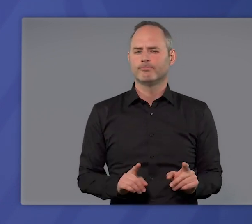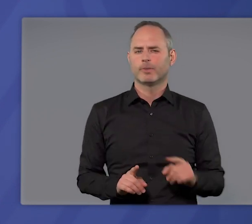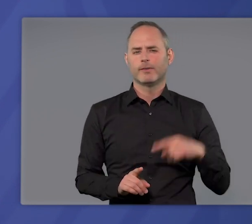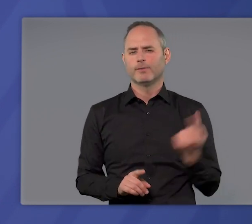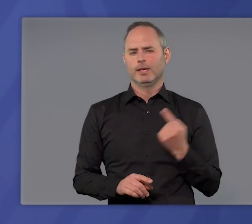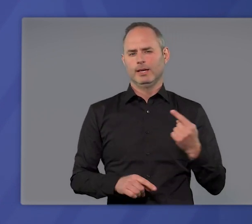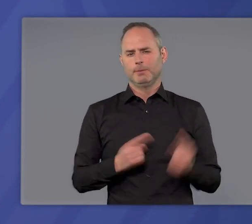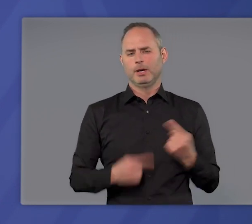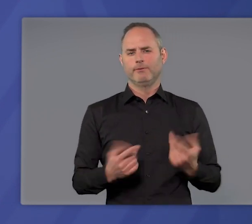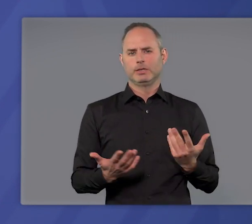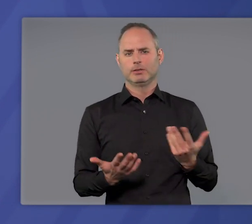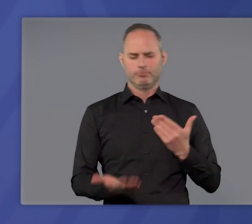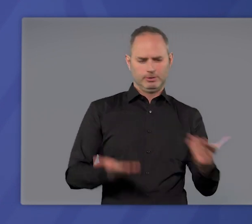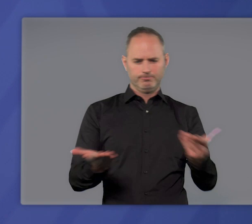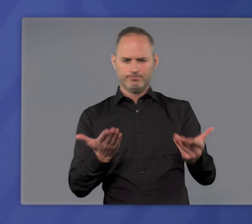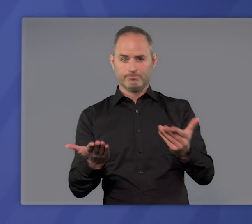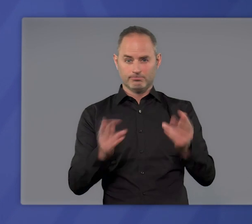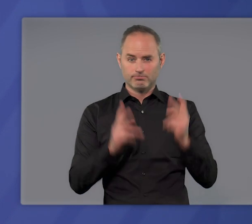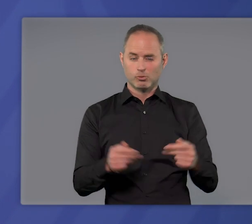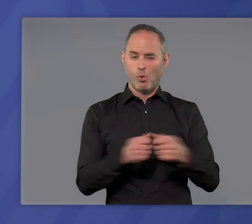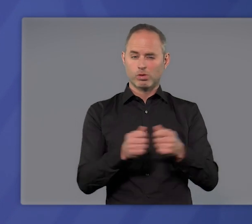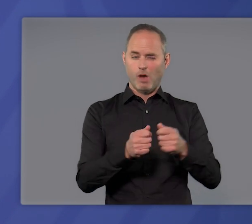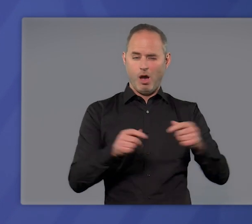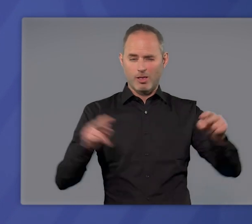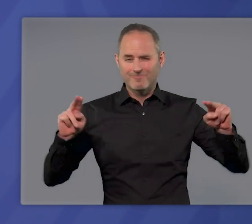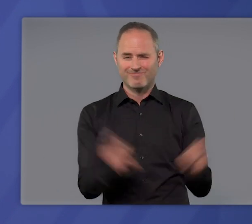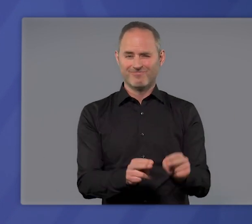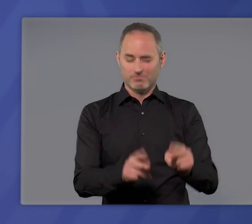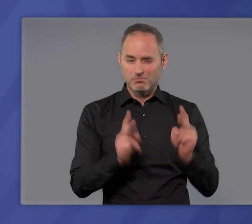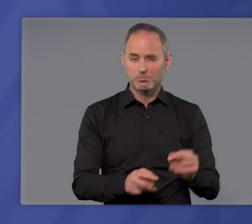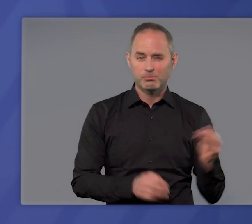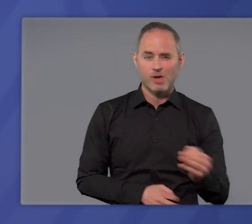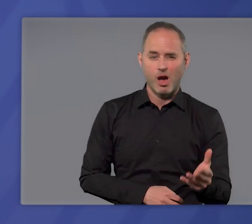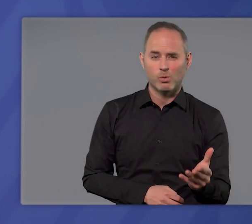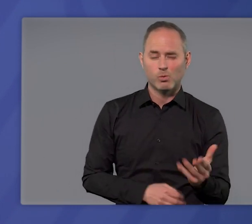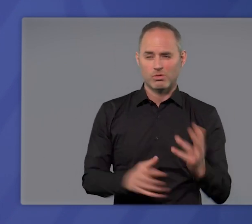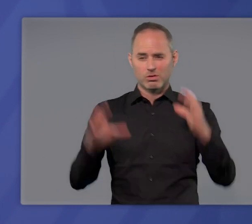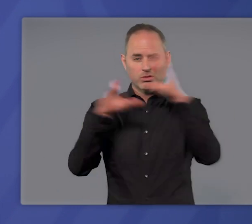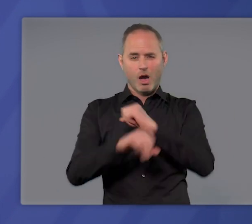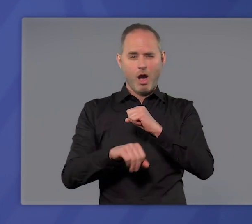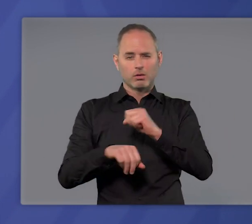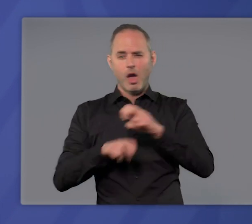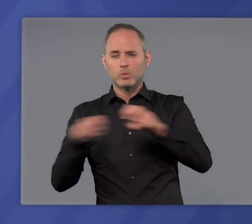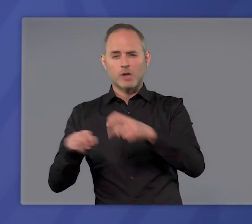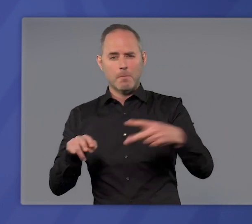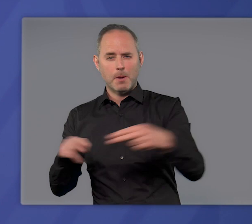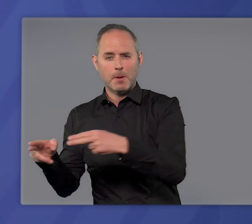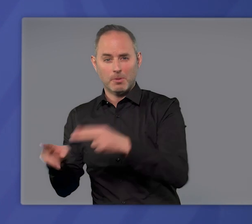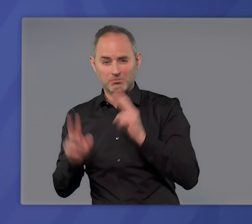Wir haben immer wieder abgewogen: Sind diese Kontaktbeschränkungen erforderlich? Ist die nächtliche Ausgangsbeschränkung geeignet,